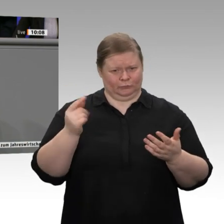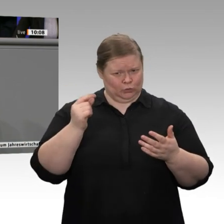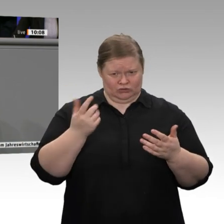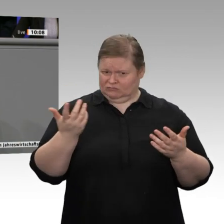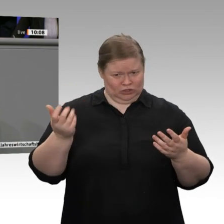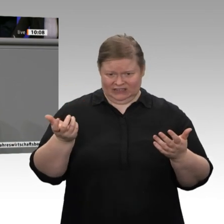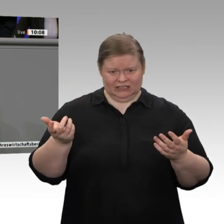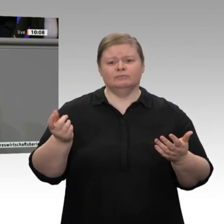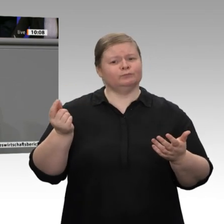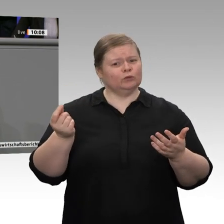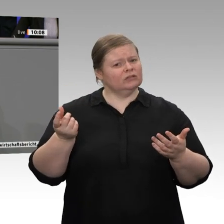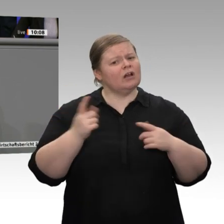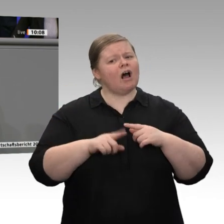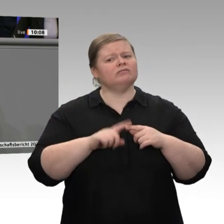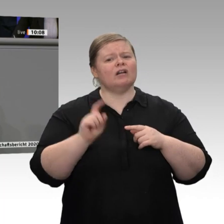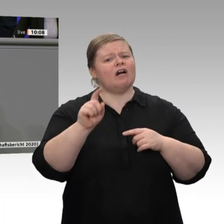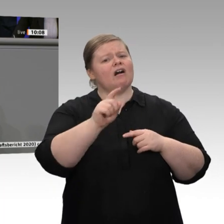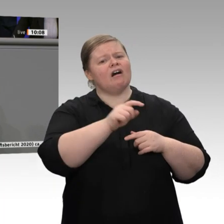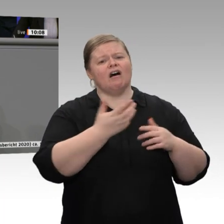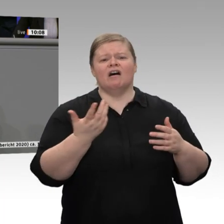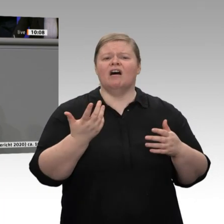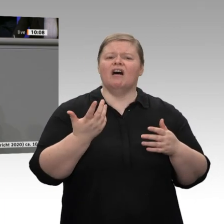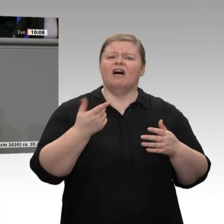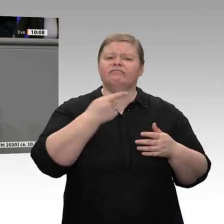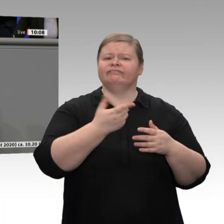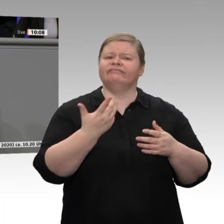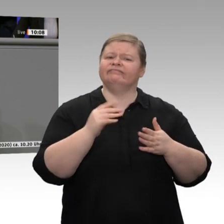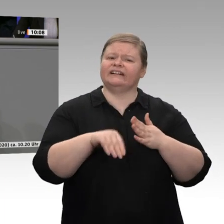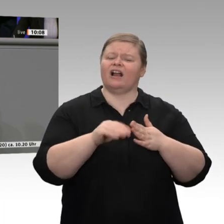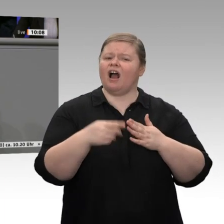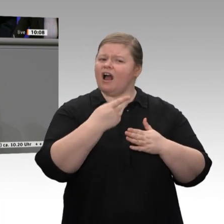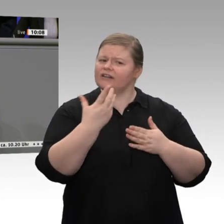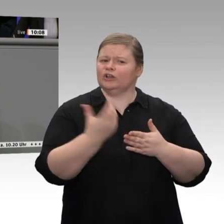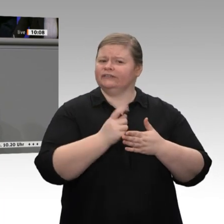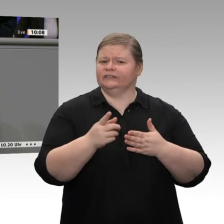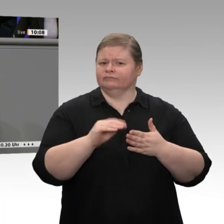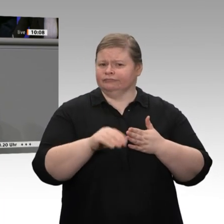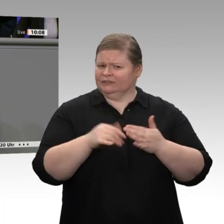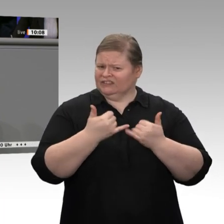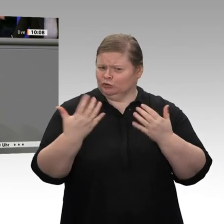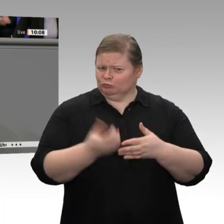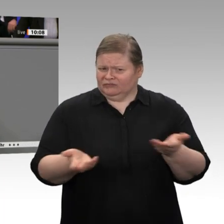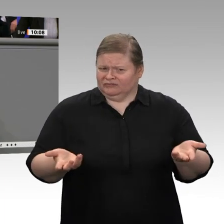wenn wir es noch nicht einmal mit Kanada machen können? Das ist ein großes Problem in dieser Bundesregierung. Ändern Sie das!